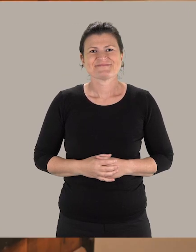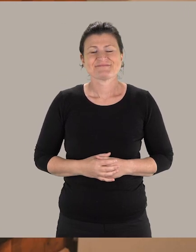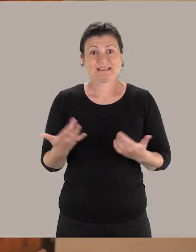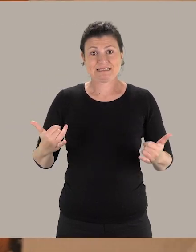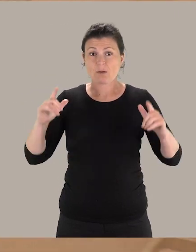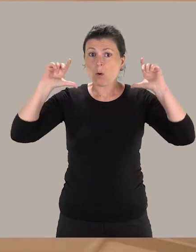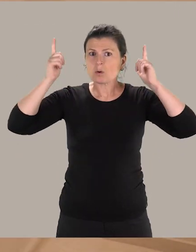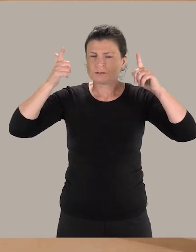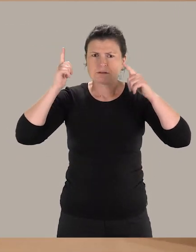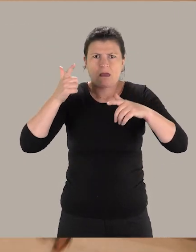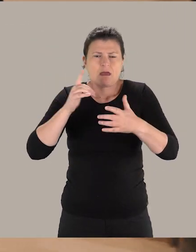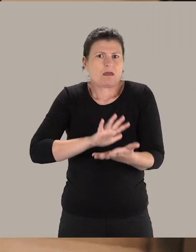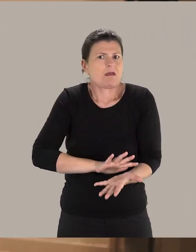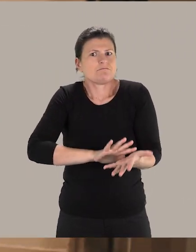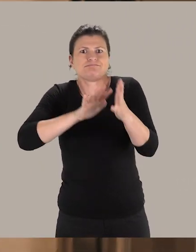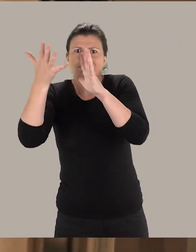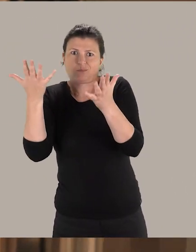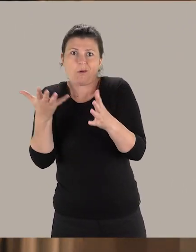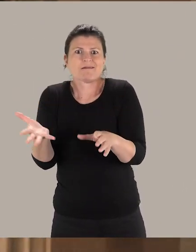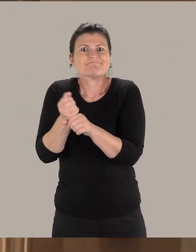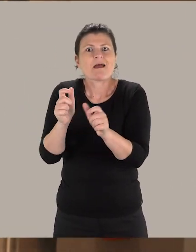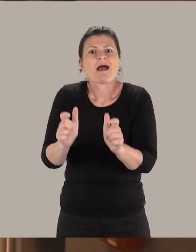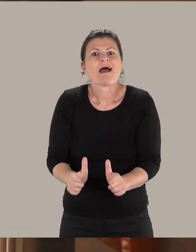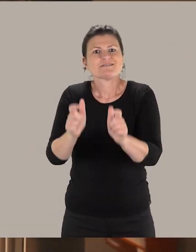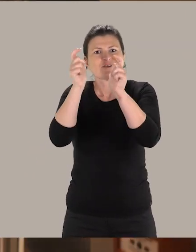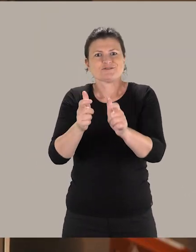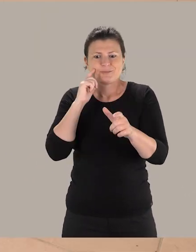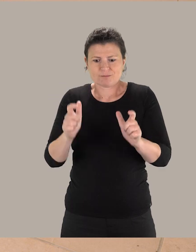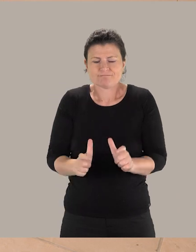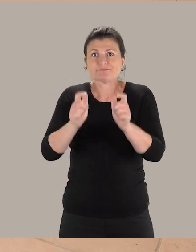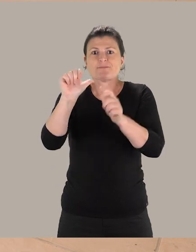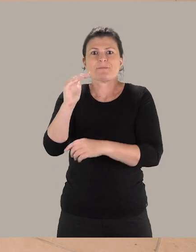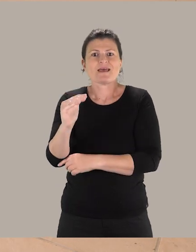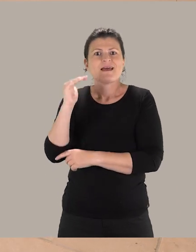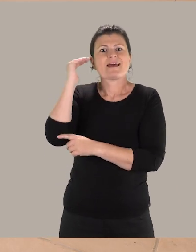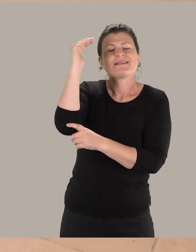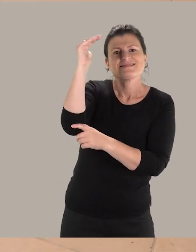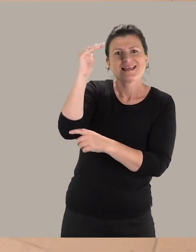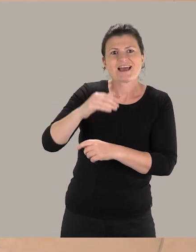Ici, aux Augustins, beaucoup de choses ont été améliorées. De nouveaux ascenseurs ont été construits qui desservent le premier étage du musée